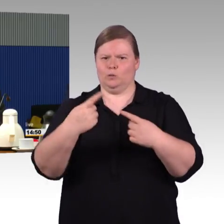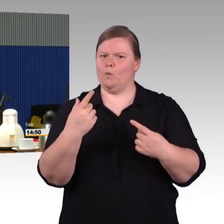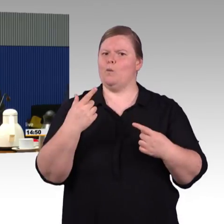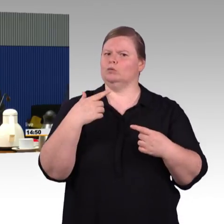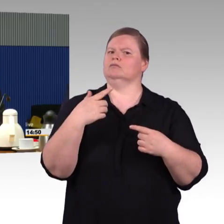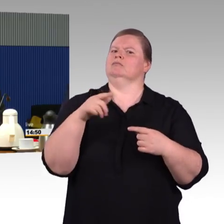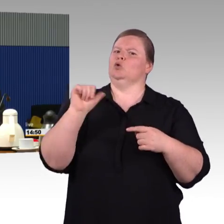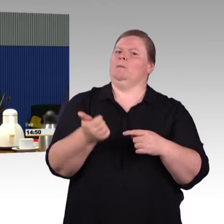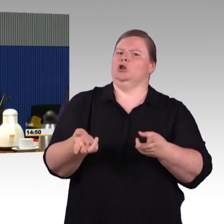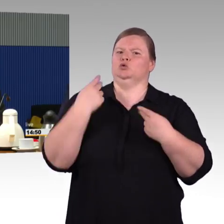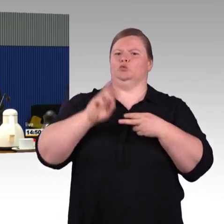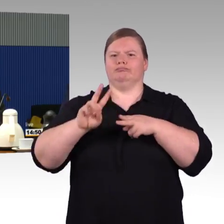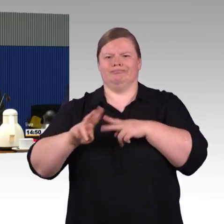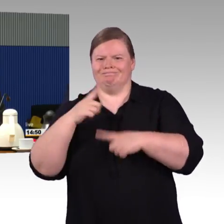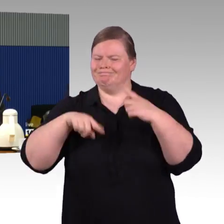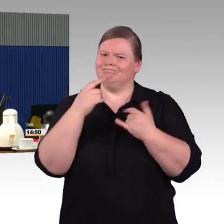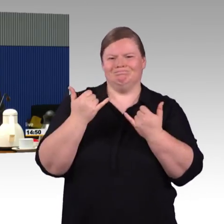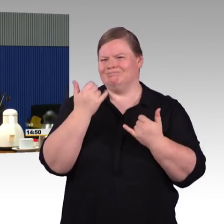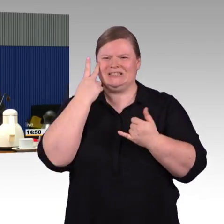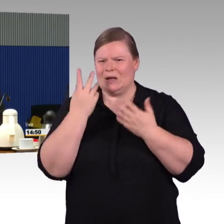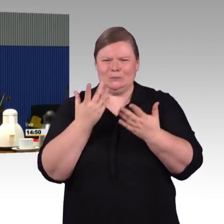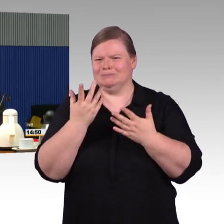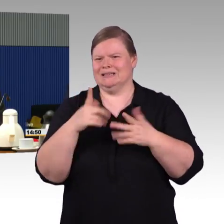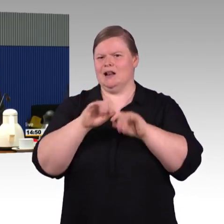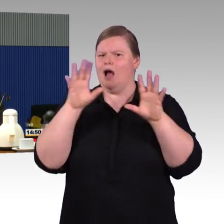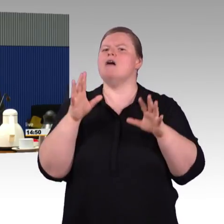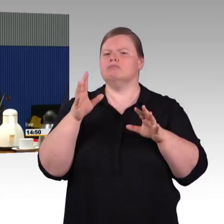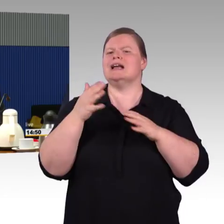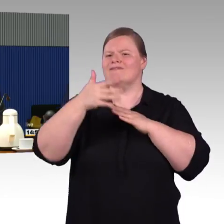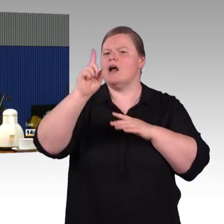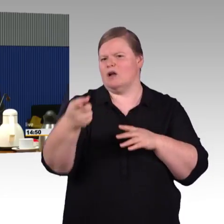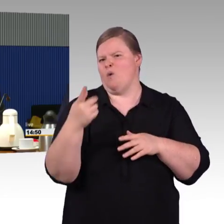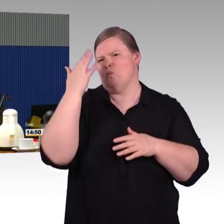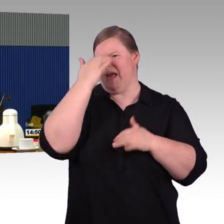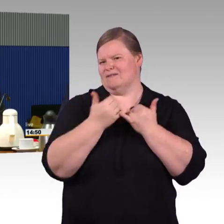komme, wir sehen es wichtig, dass es einen Art Masterplan gibt,